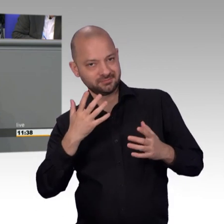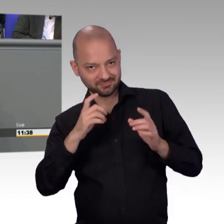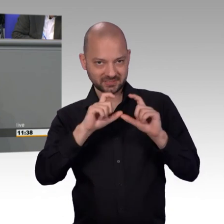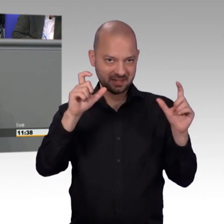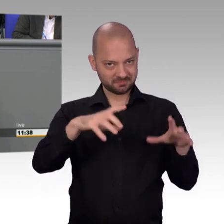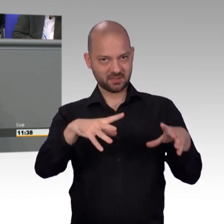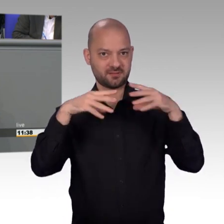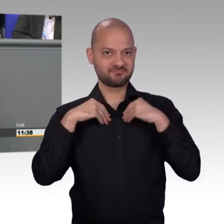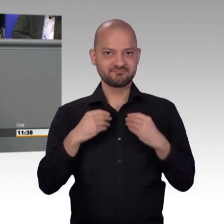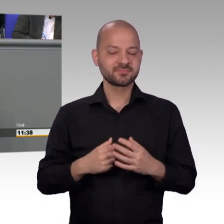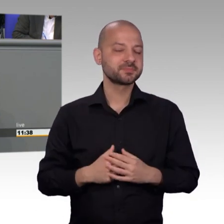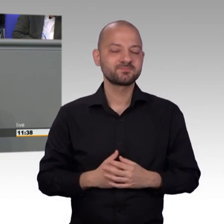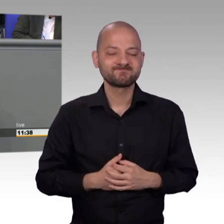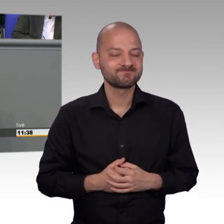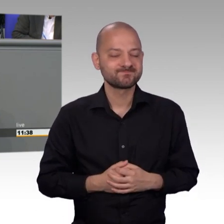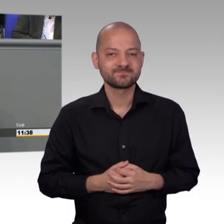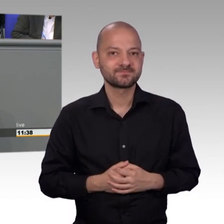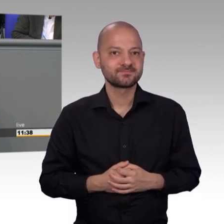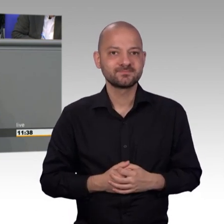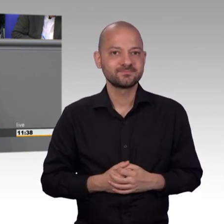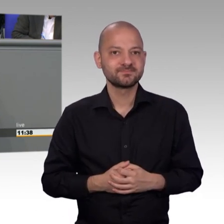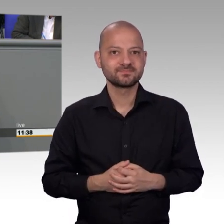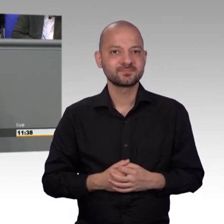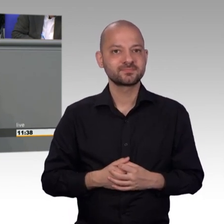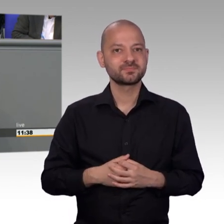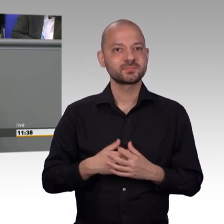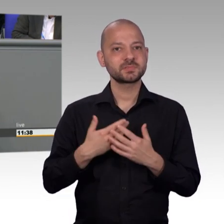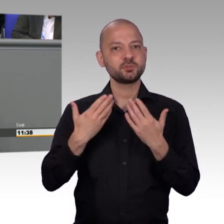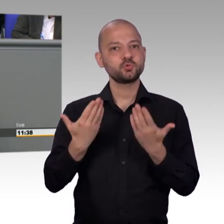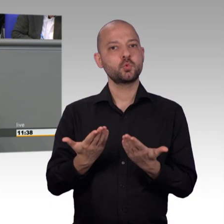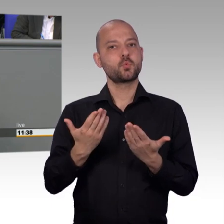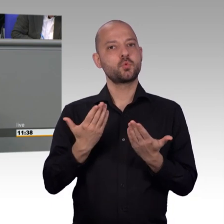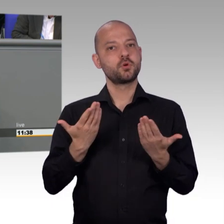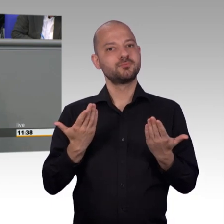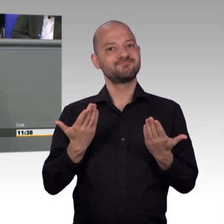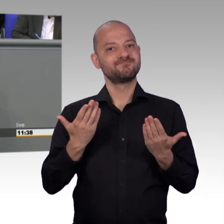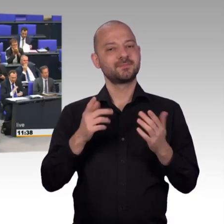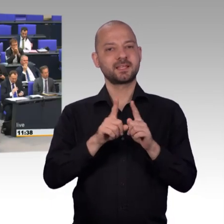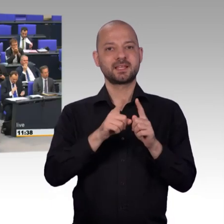beim Bundestag einreichen und nicht bei obskuren Organisationen. [Beifall]